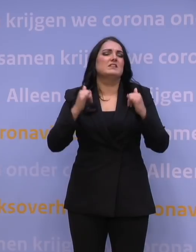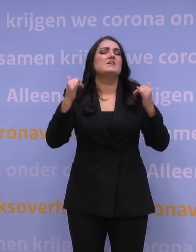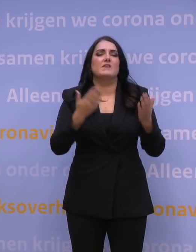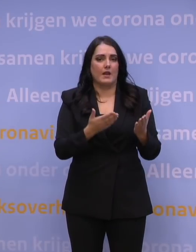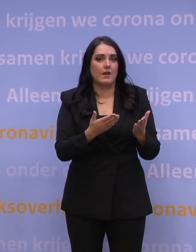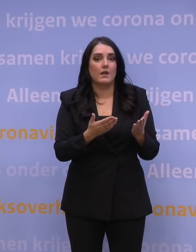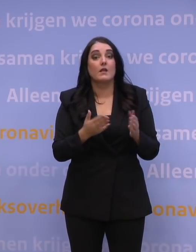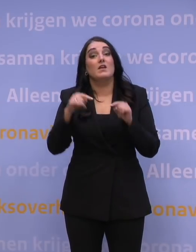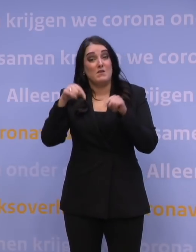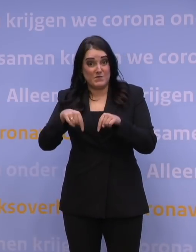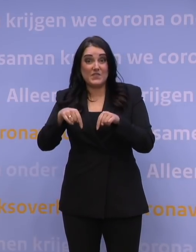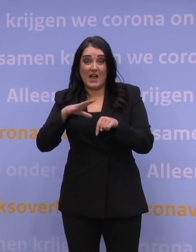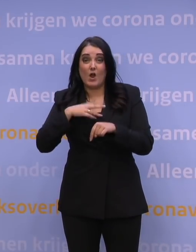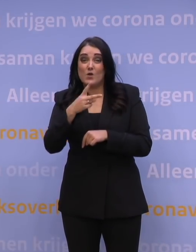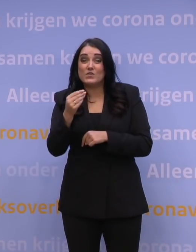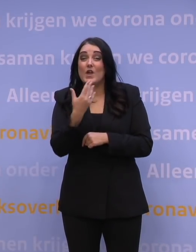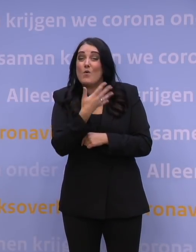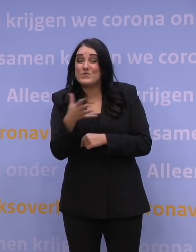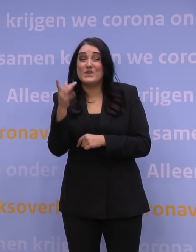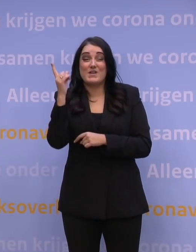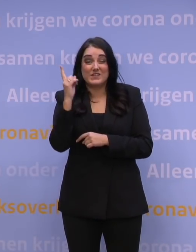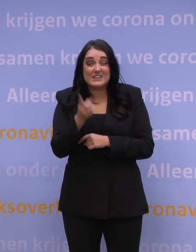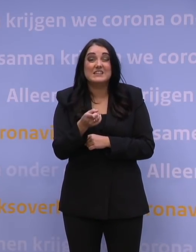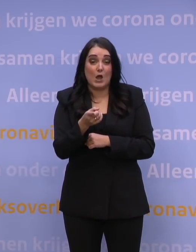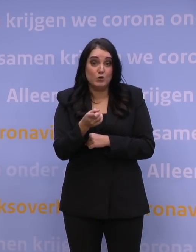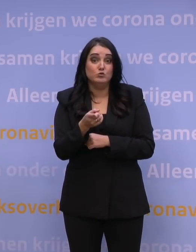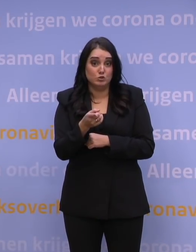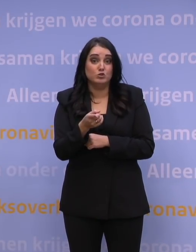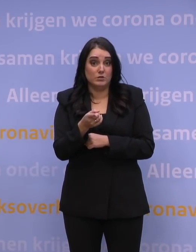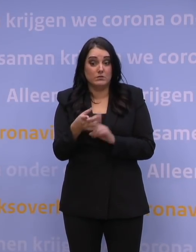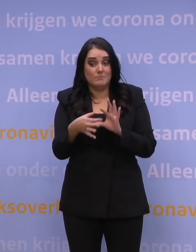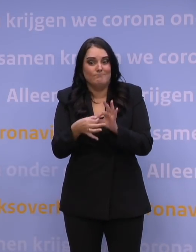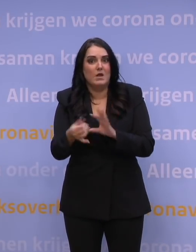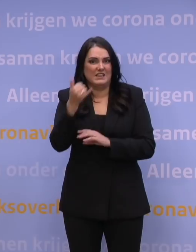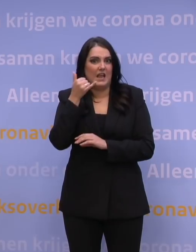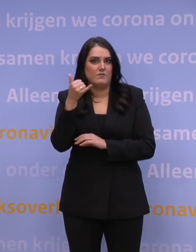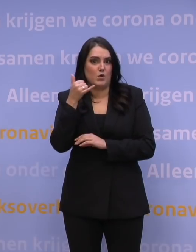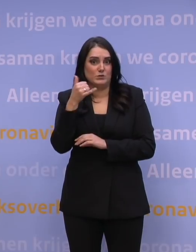En ook vandaag hadden we nog steeds 250.000 gebouncete telefoontjes, dus die gewoon niet opgenomen kunnen worden